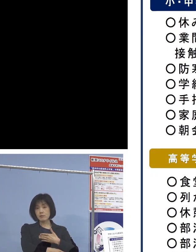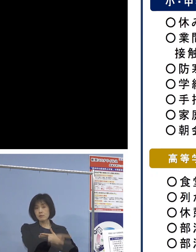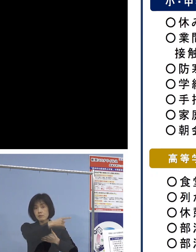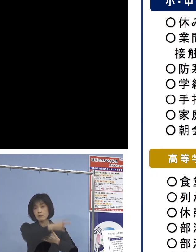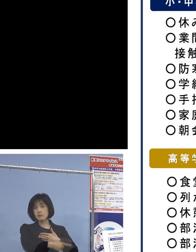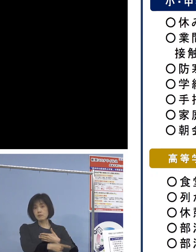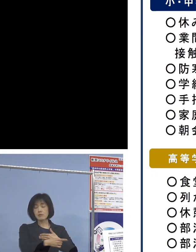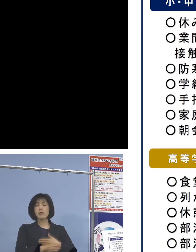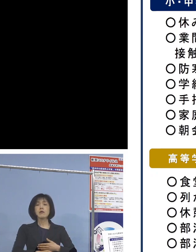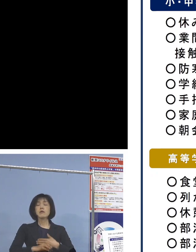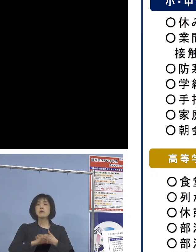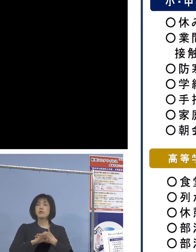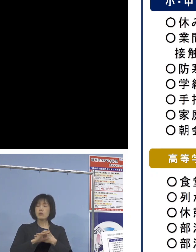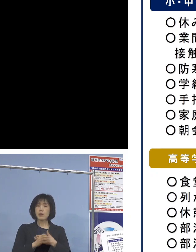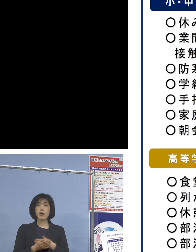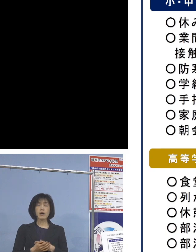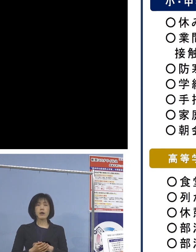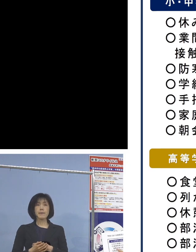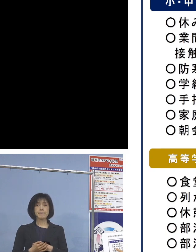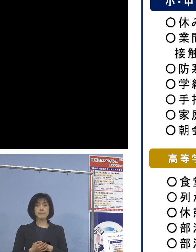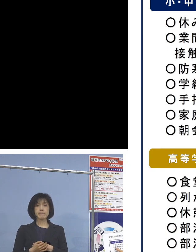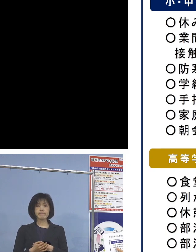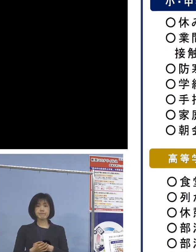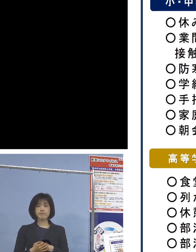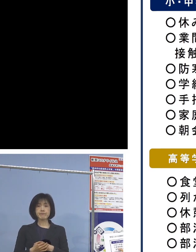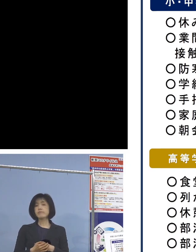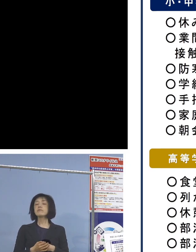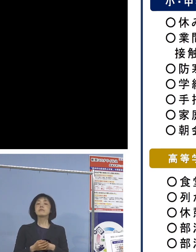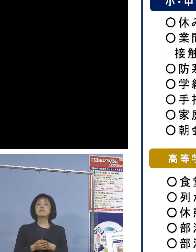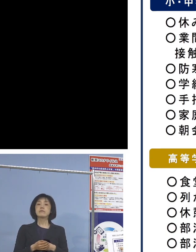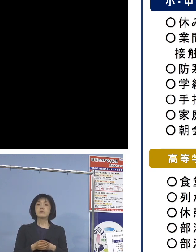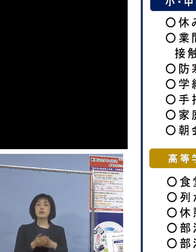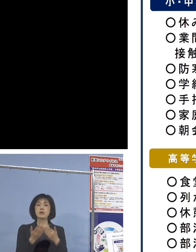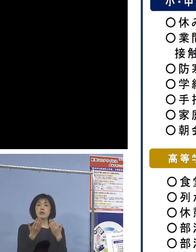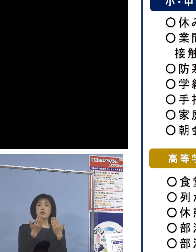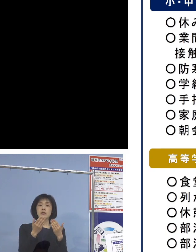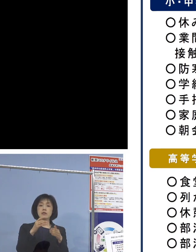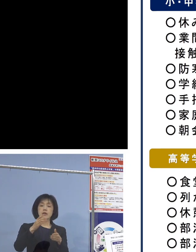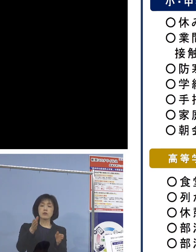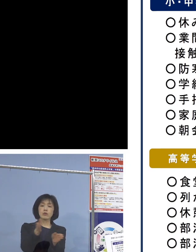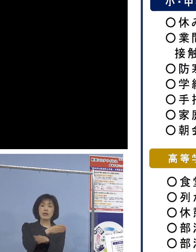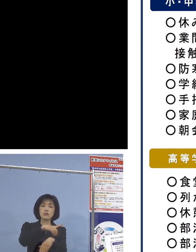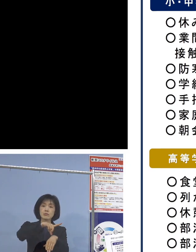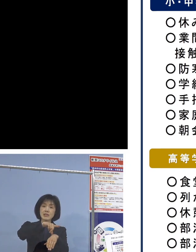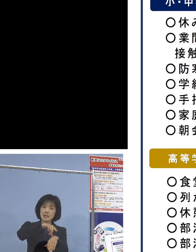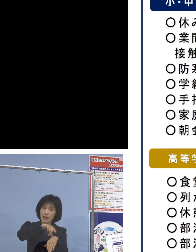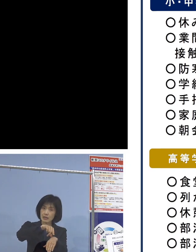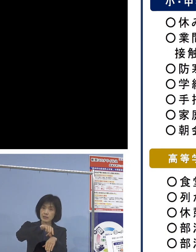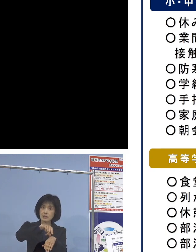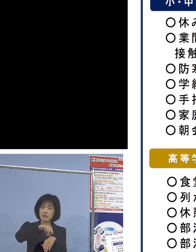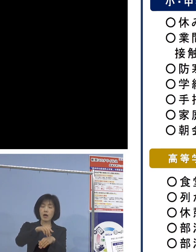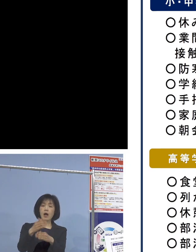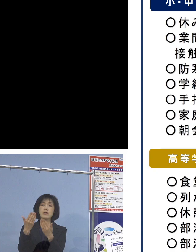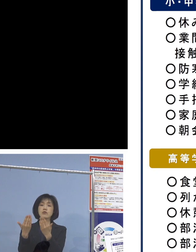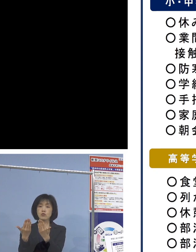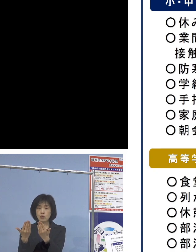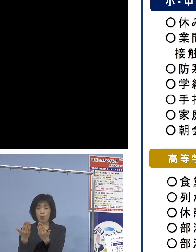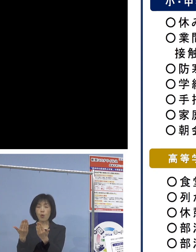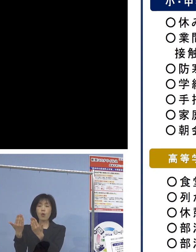例えば業間時間、休み時間ですね あるいは授業と授業の間、あるいは休み時間